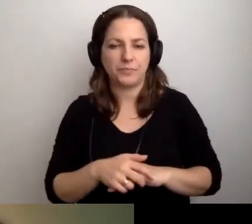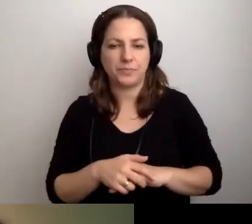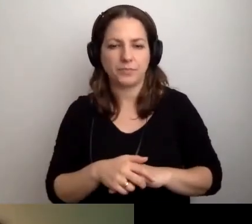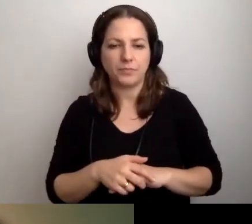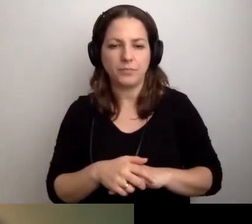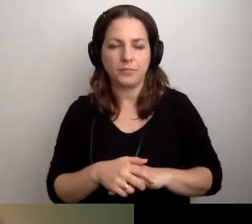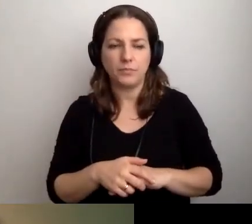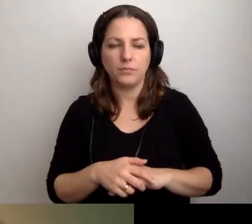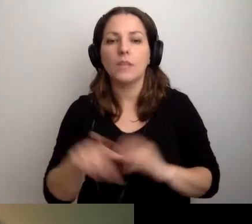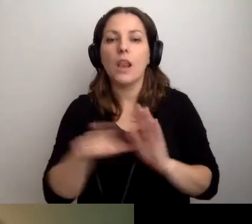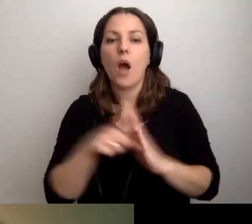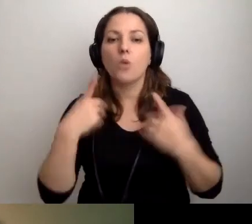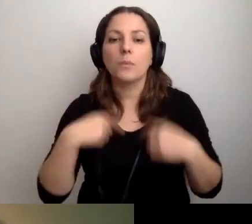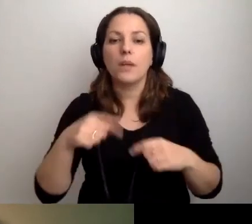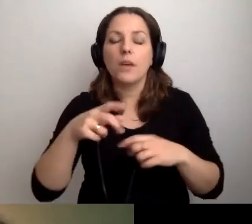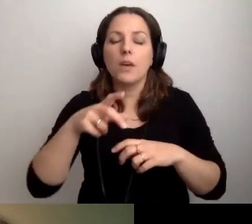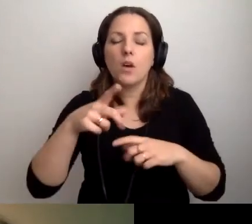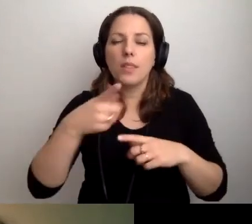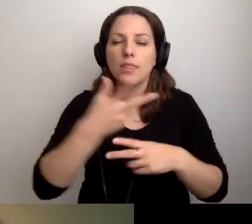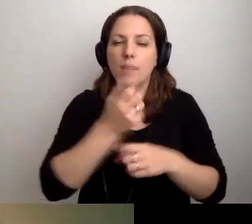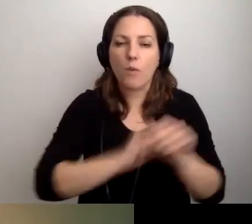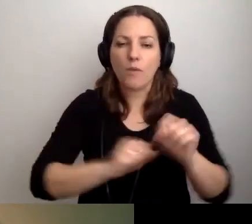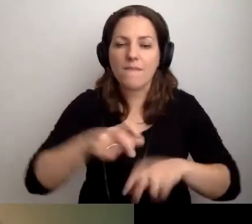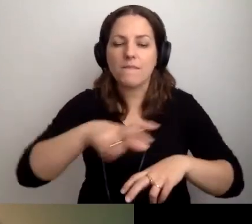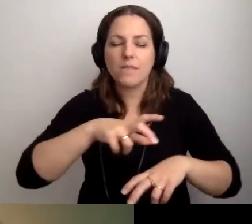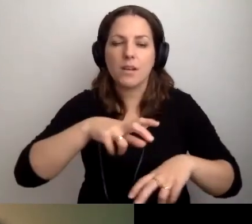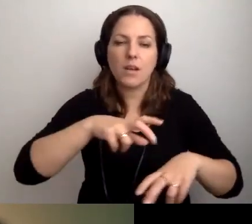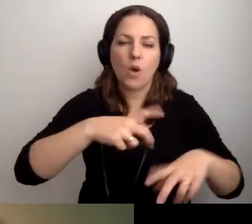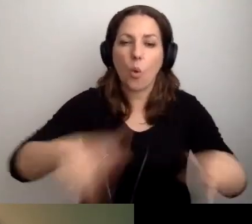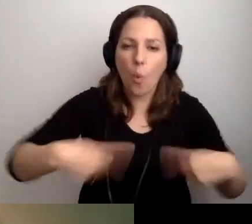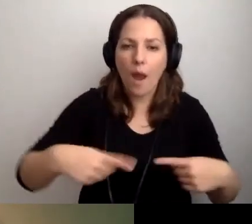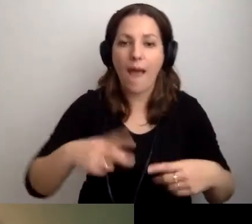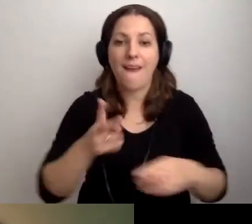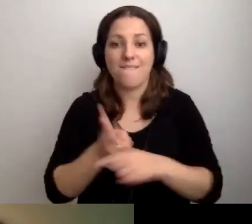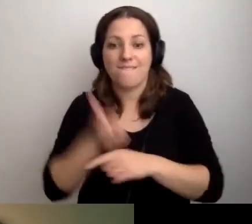Dla osób z niepełnosprawnością ruchu mamy podjazd lub nie. Wejdą lub nie wejdą.